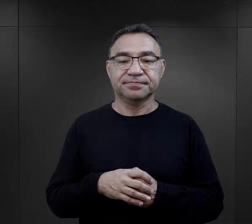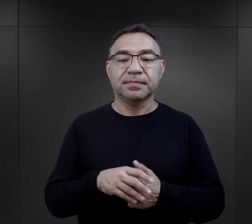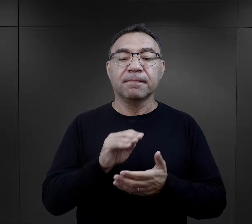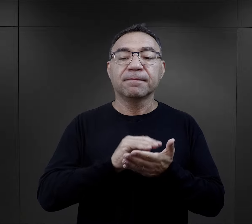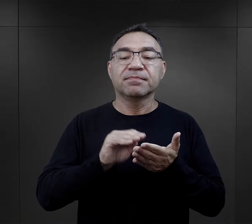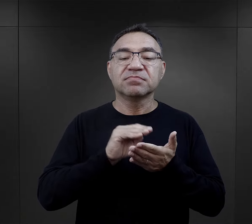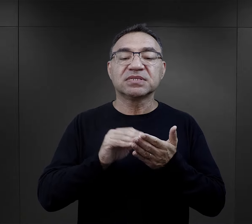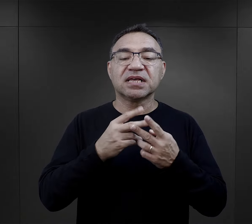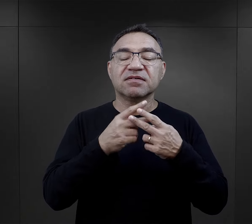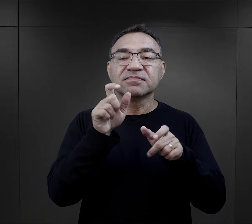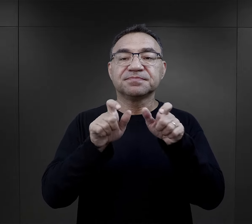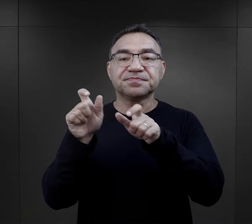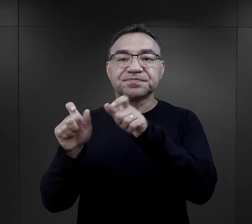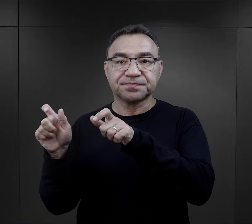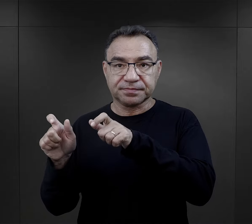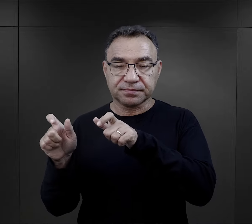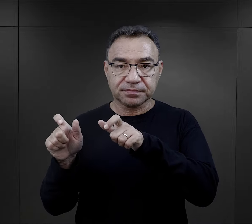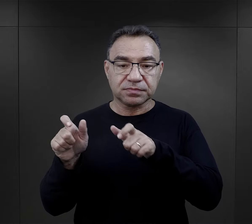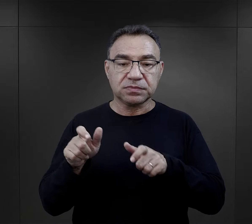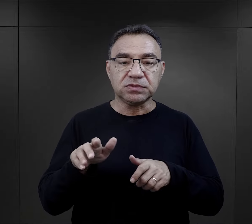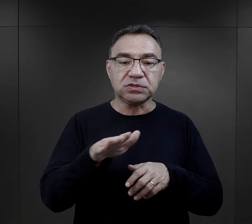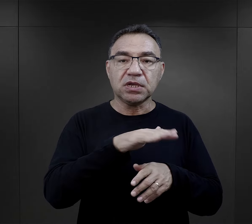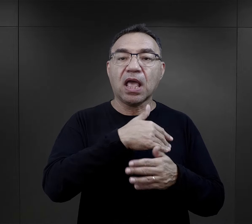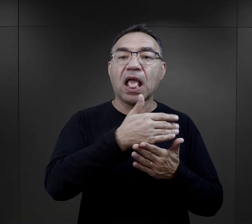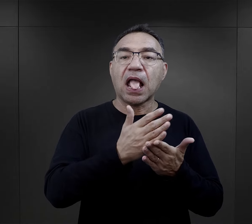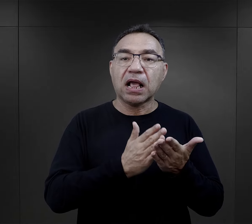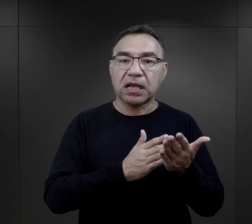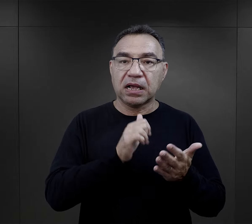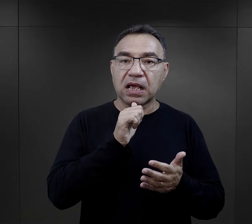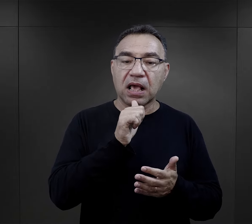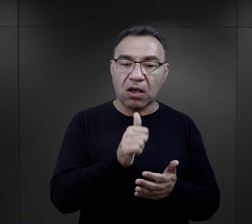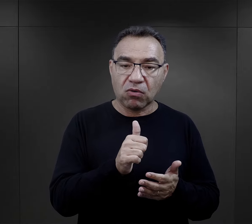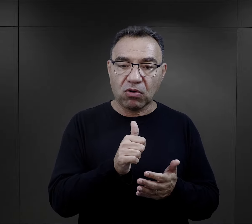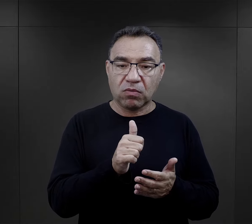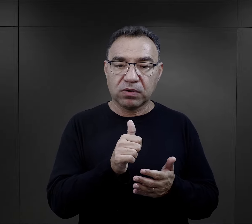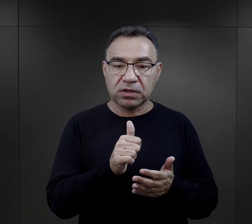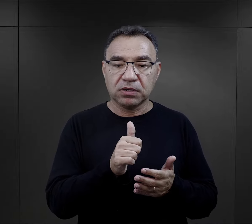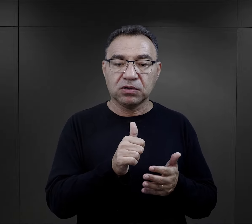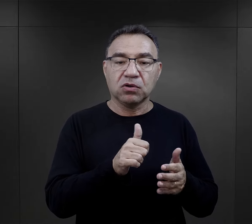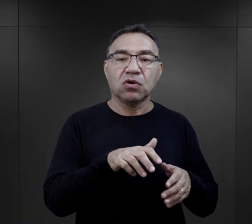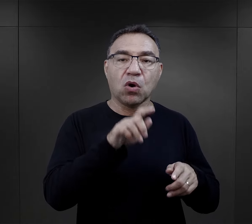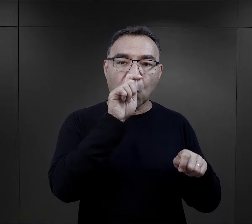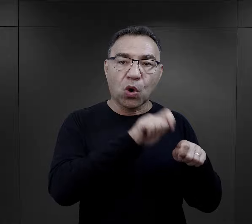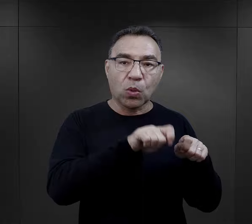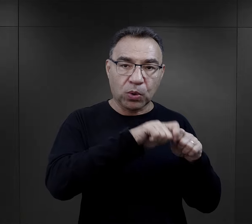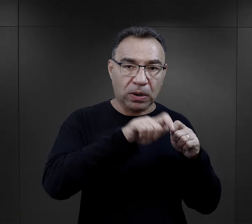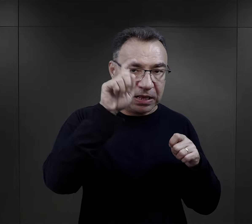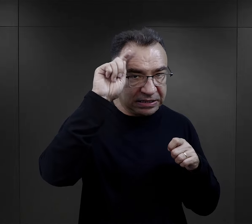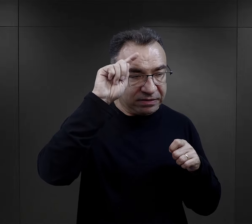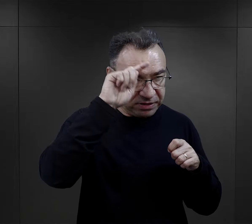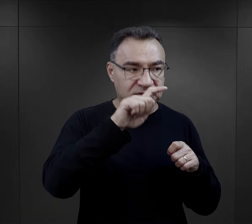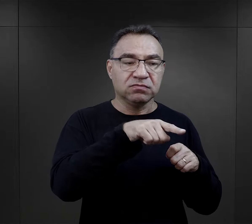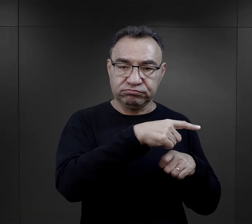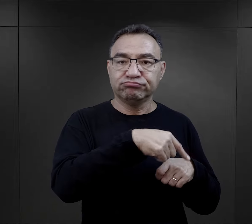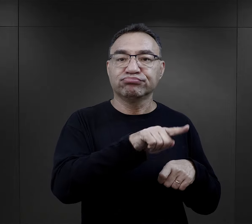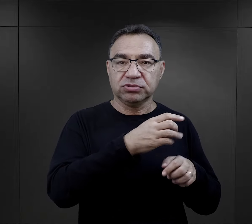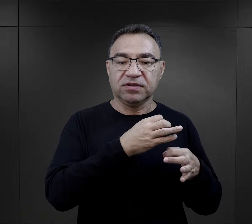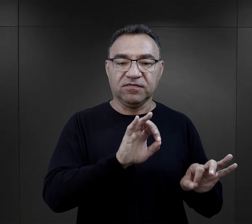Generalnie pisali więźniowie z tych części Europy, które były pod kontrolą niemiecką.